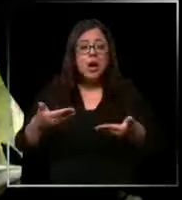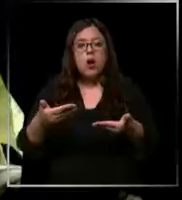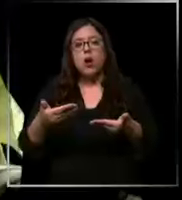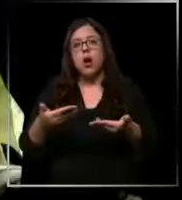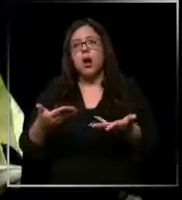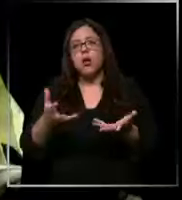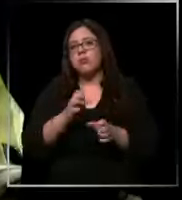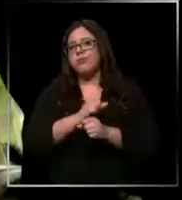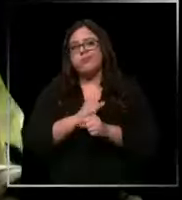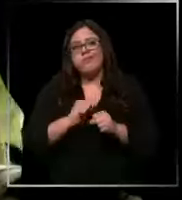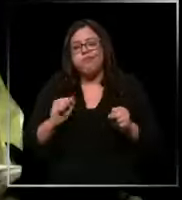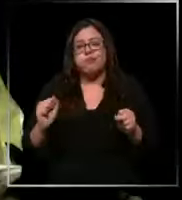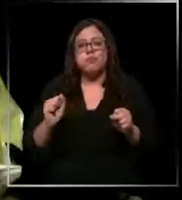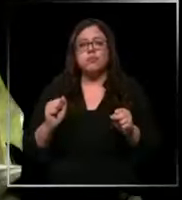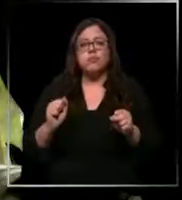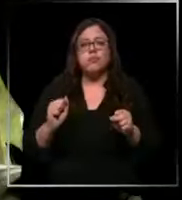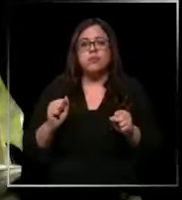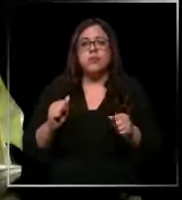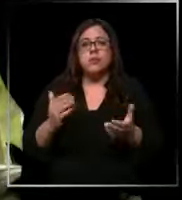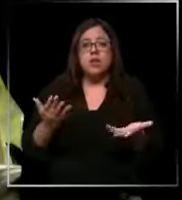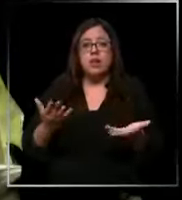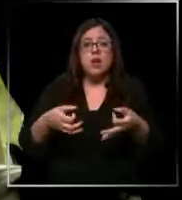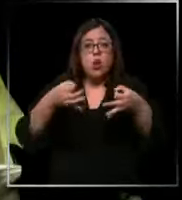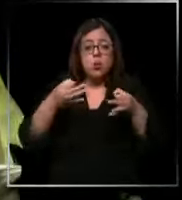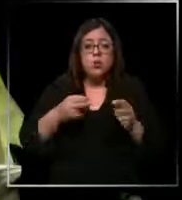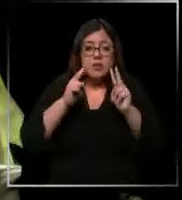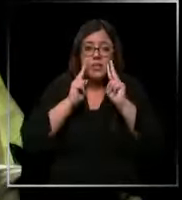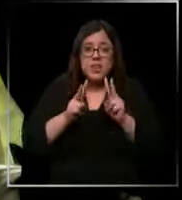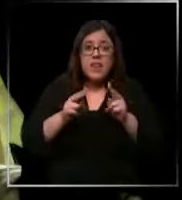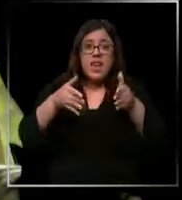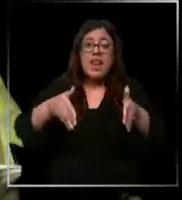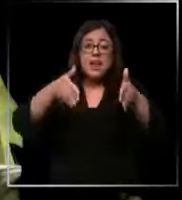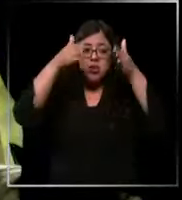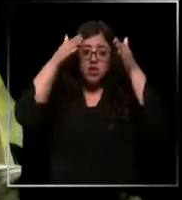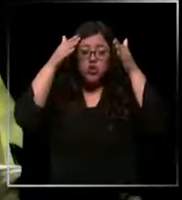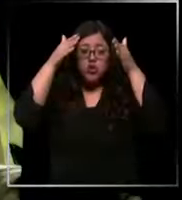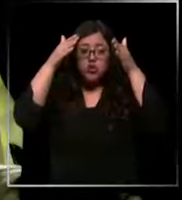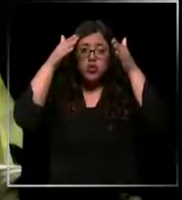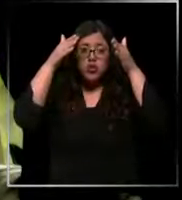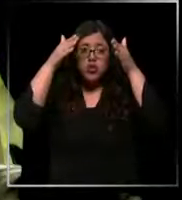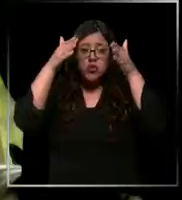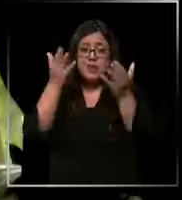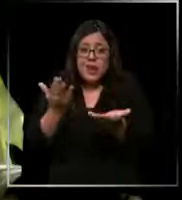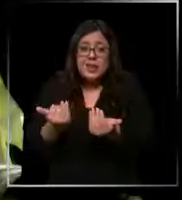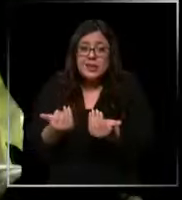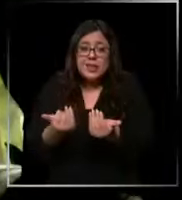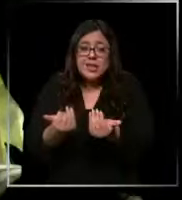porque finalmente todo eso se ha reflejado la atención que tú eh necesitas prestarle a cada